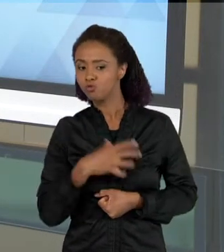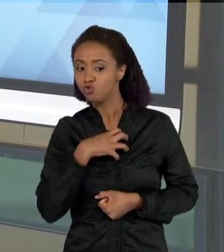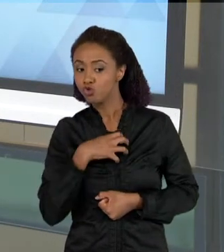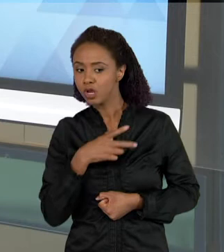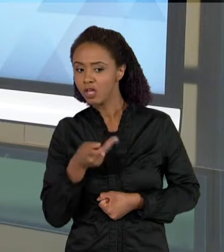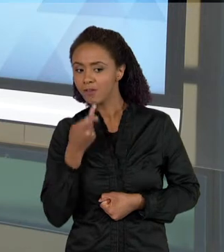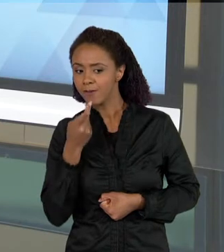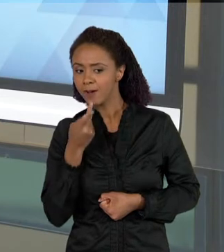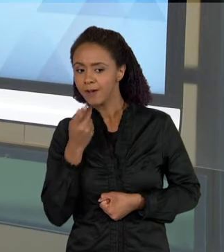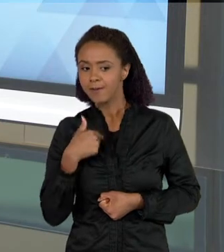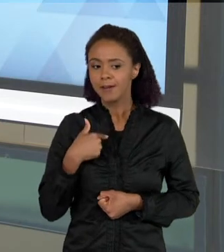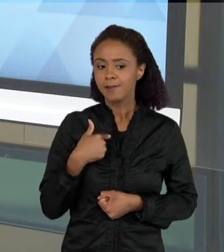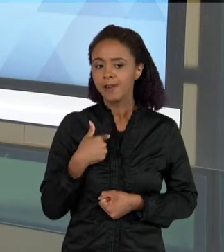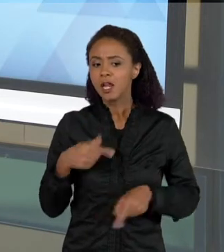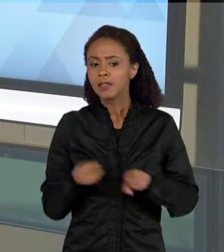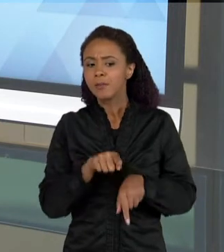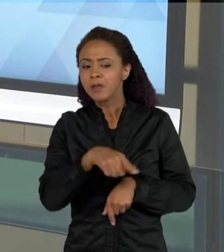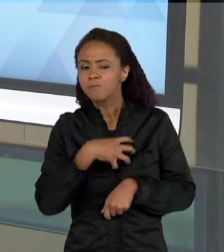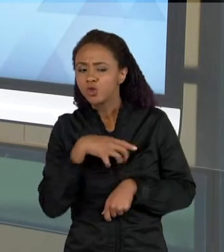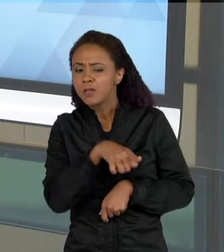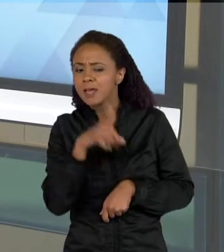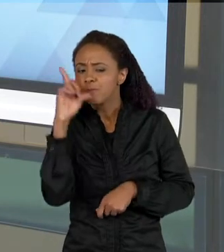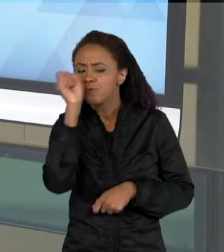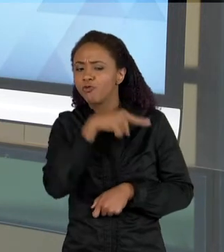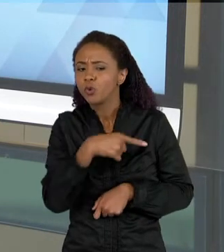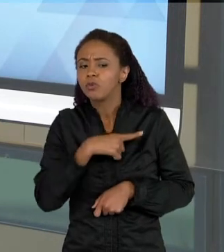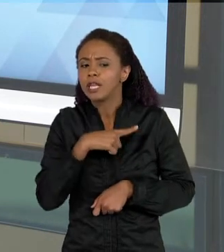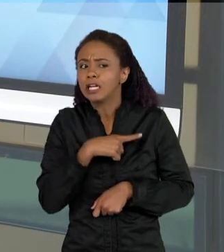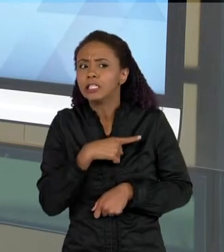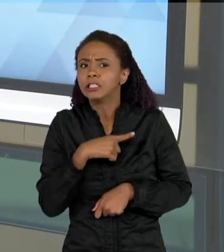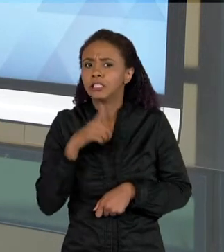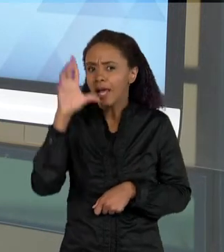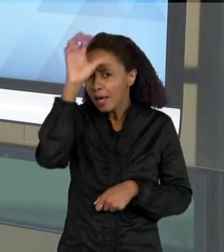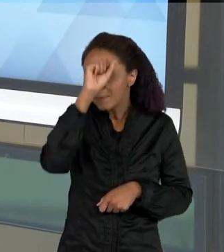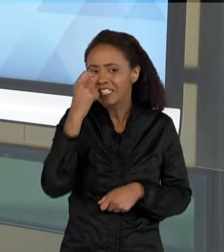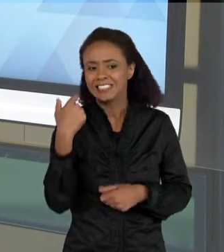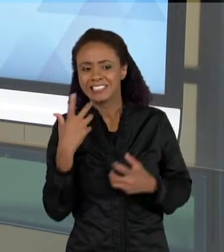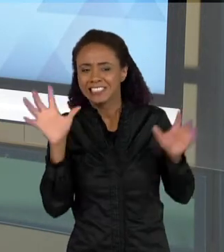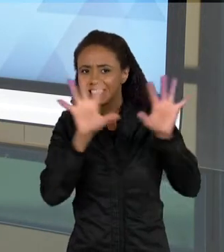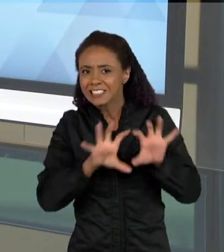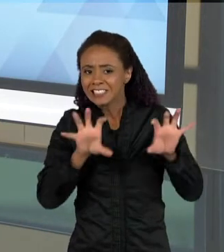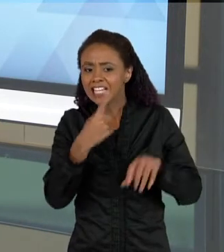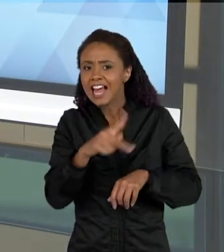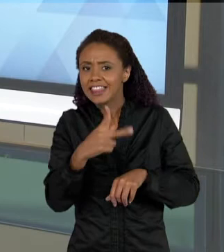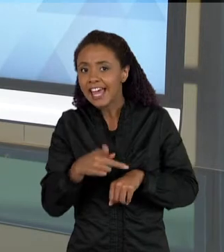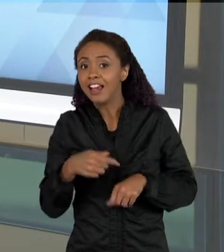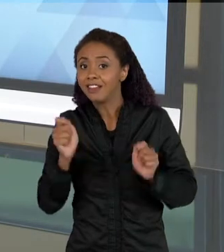DIFICULDADE DE COMPREENDER. TAMBÉM É IMPORTANTE QUANDO AS CRIANÇAS